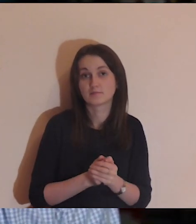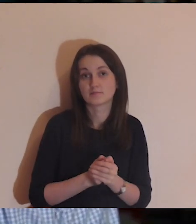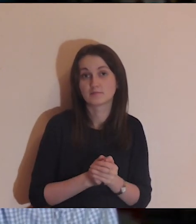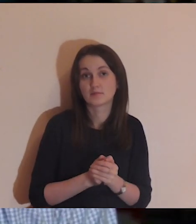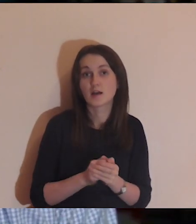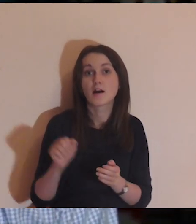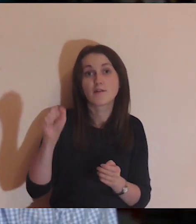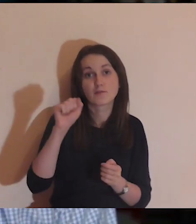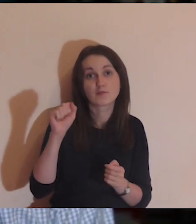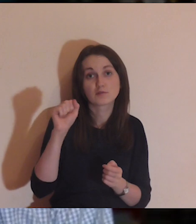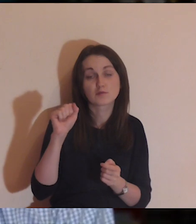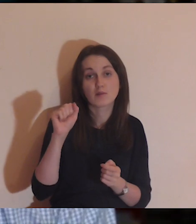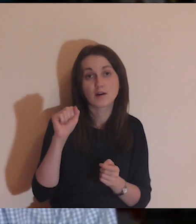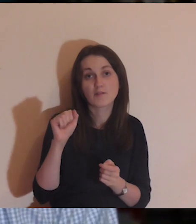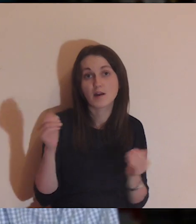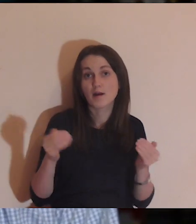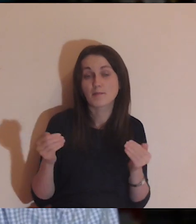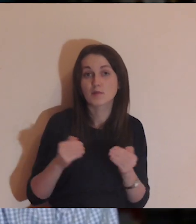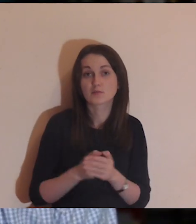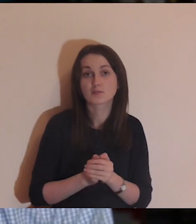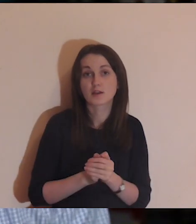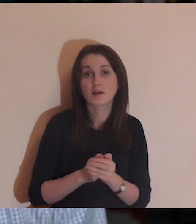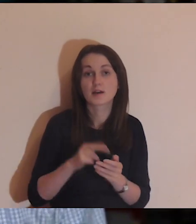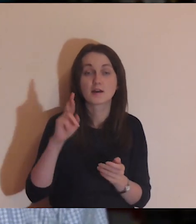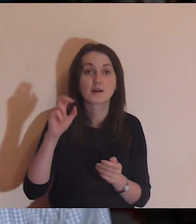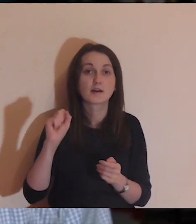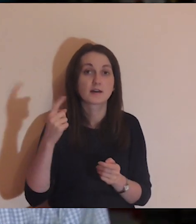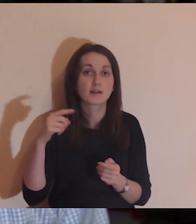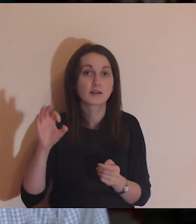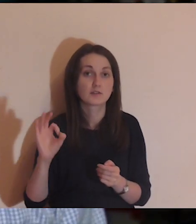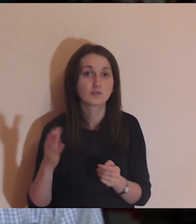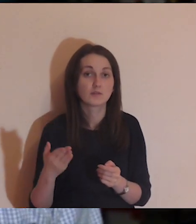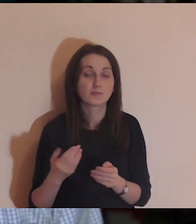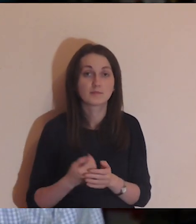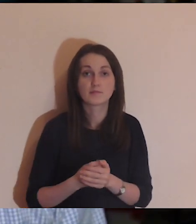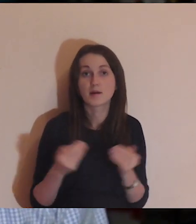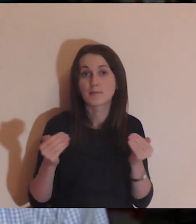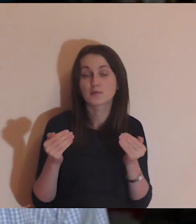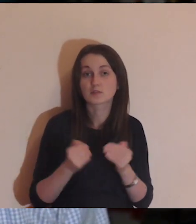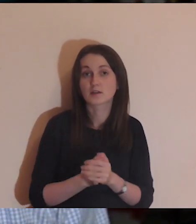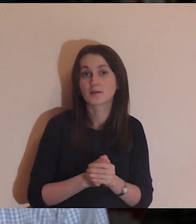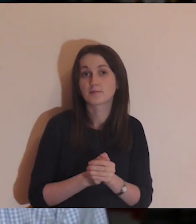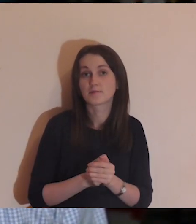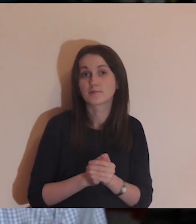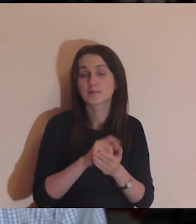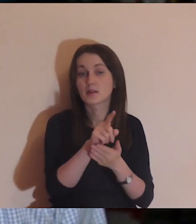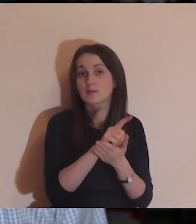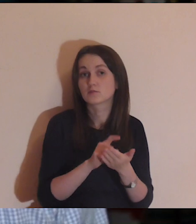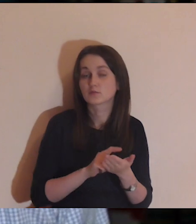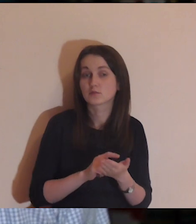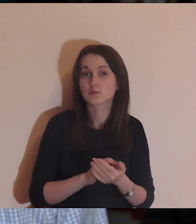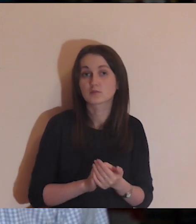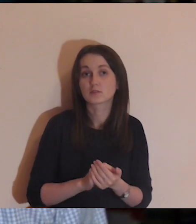Kolejne spotkania są planowane we Wrocławiu, w Radomiu, Gliwicach.